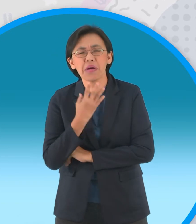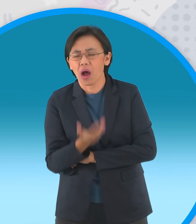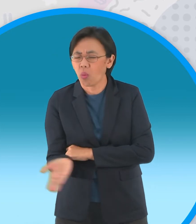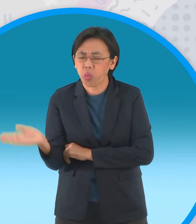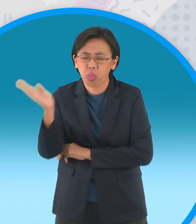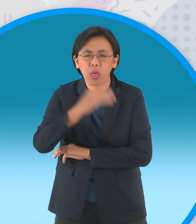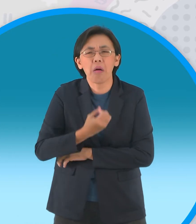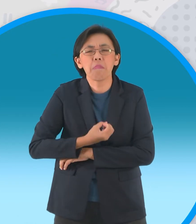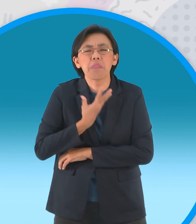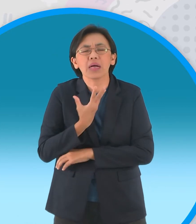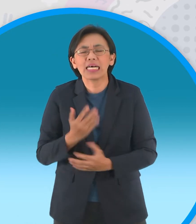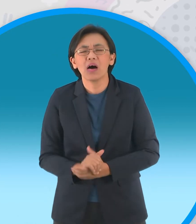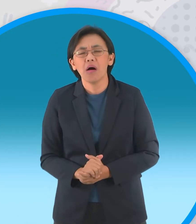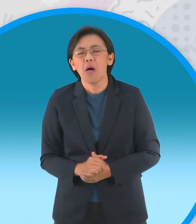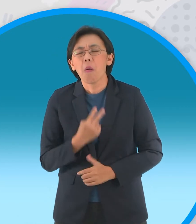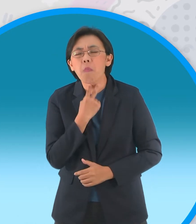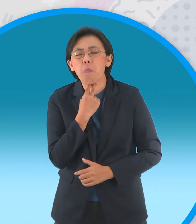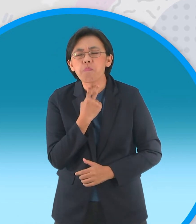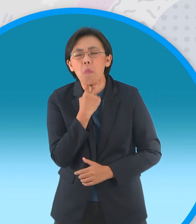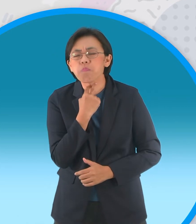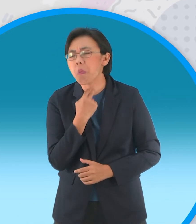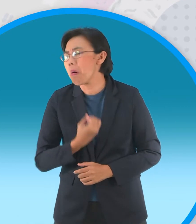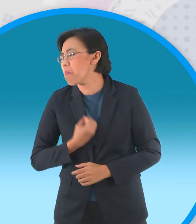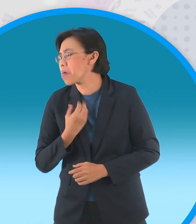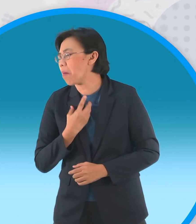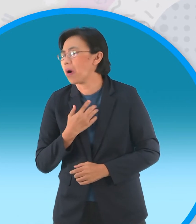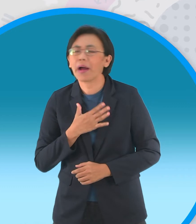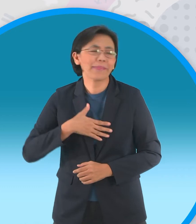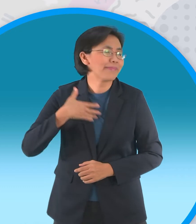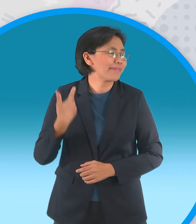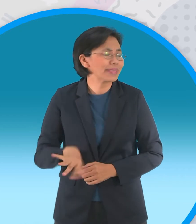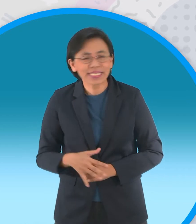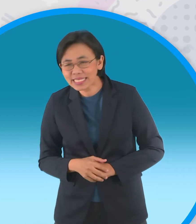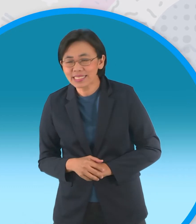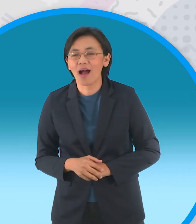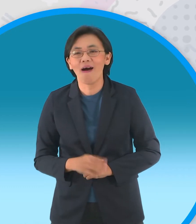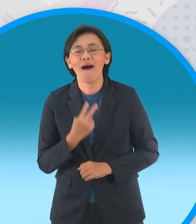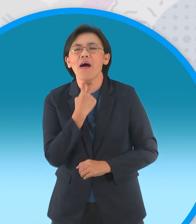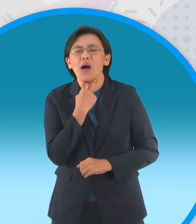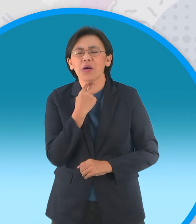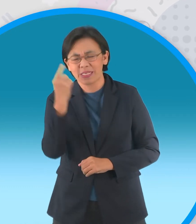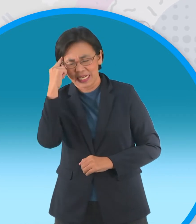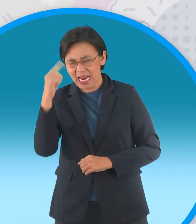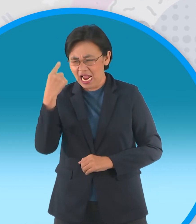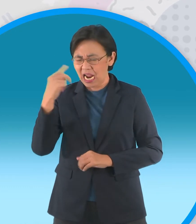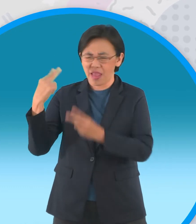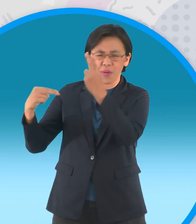เซ็งโอ้เซ็งกบตัวนึงบ่น เราน่าจะหาใครมาคอยดูแลความเป็นอยู่